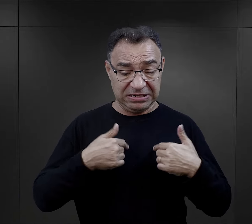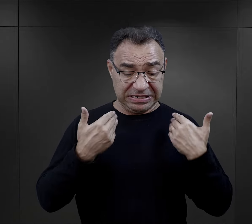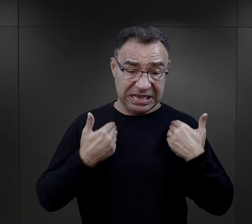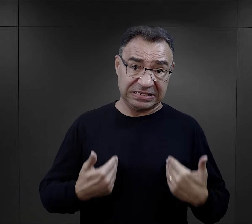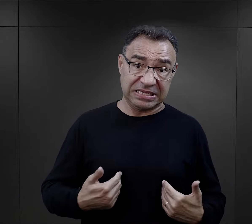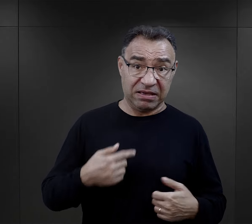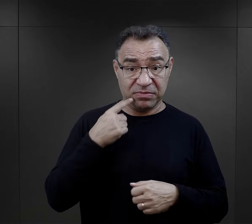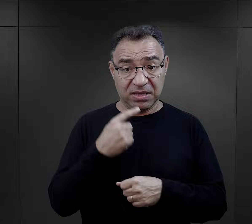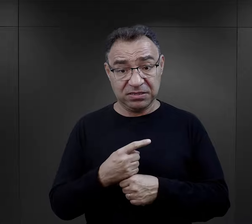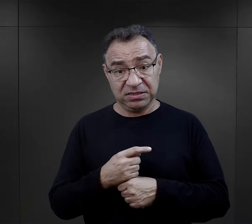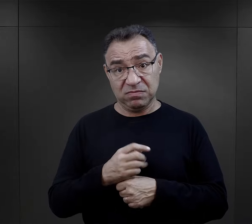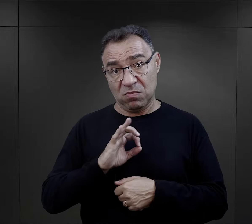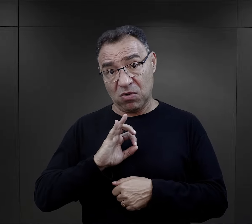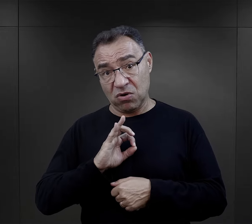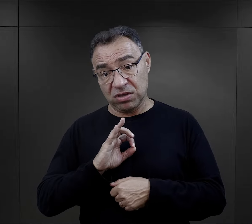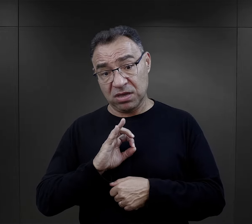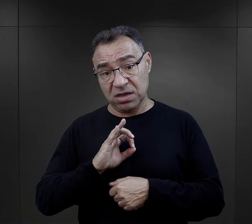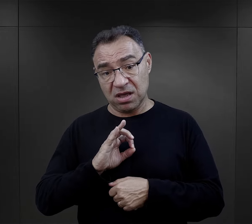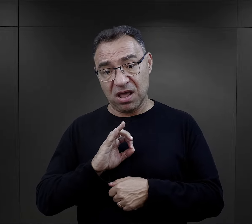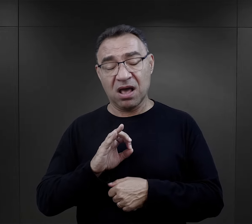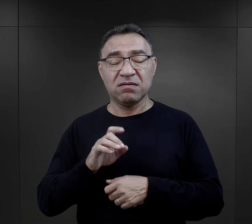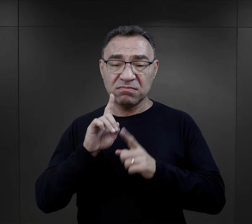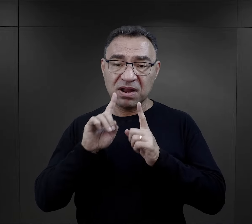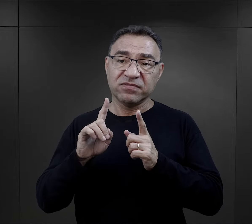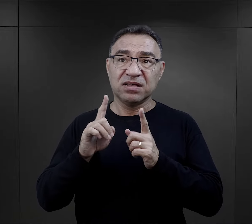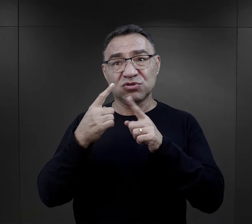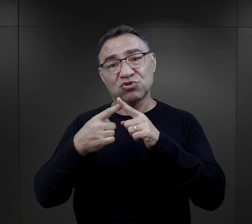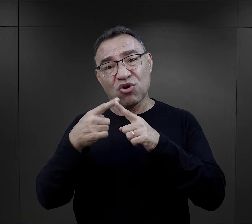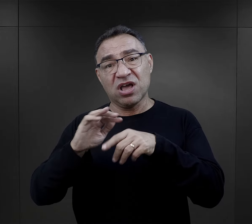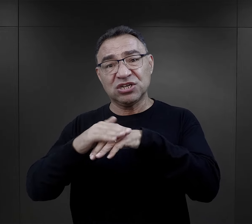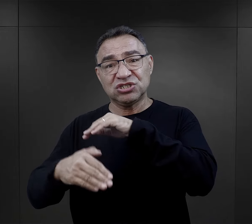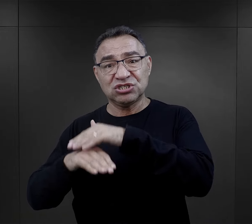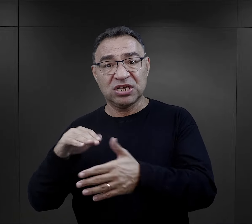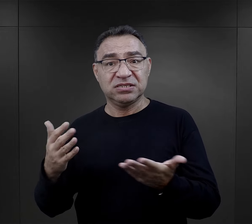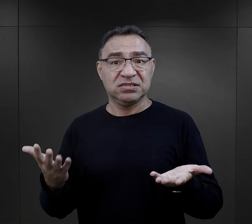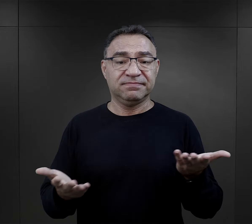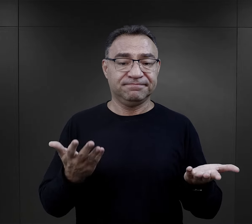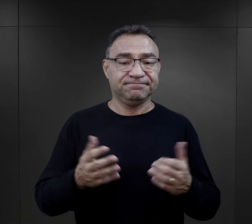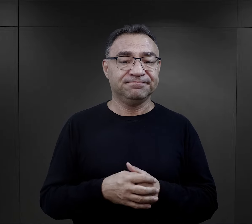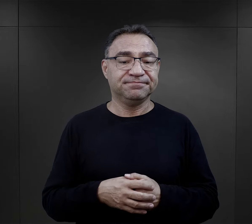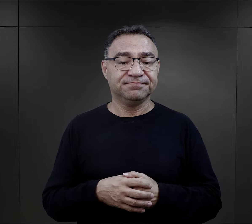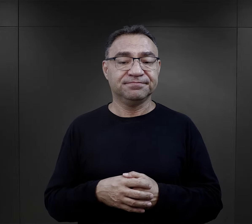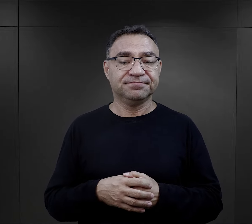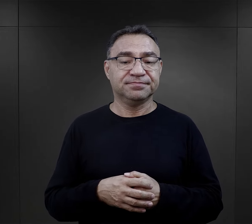to bardzo niewiele zależało od samego więźnia i jego decyzji, a ogromną rolę odgrywało tu szczęście?